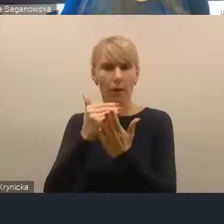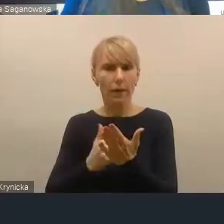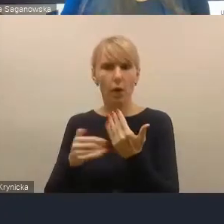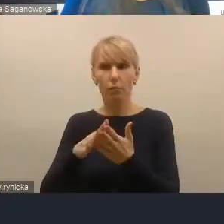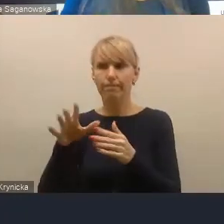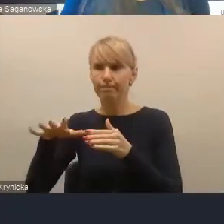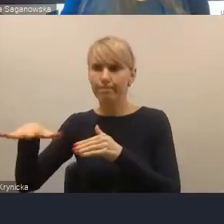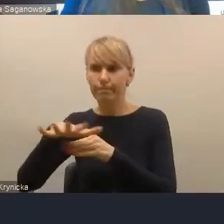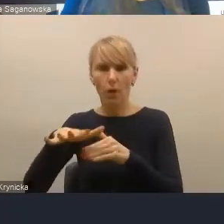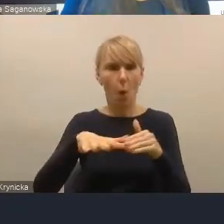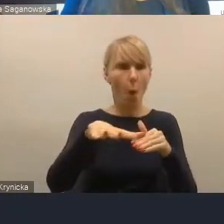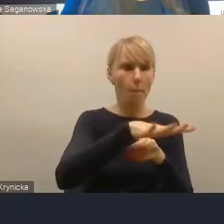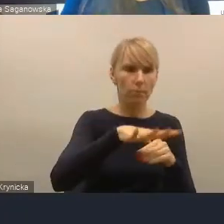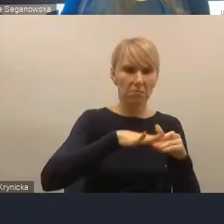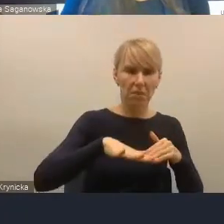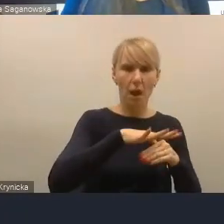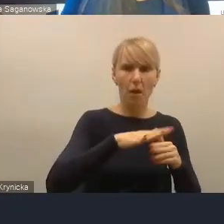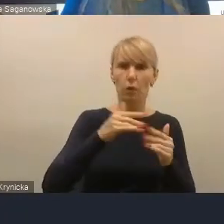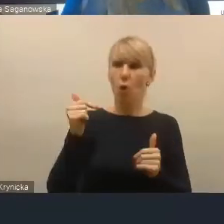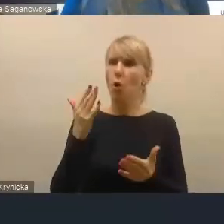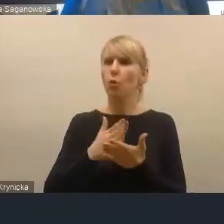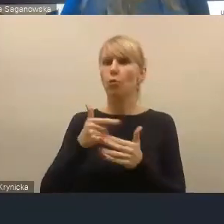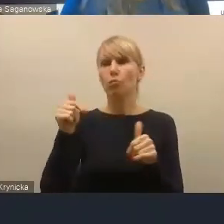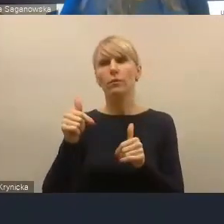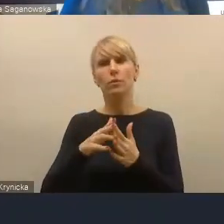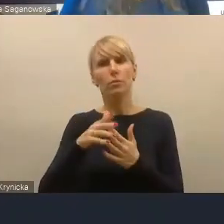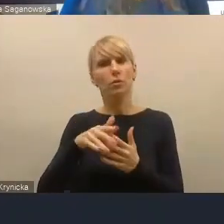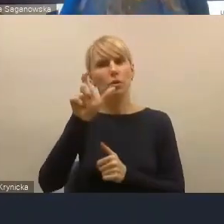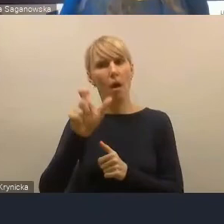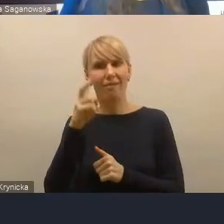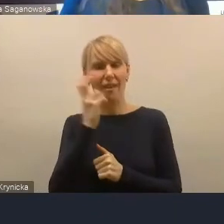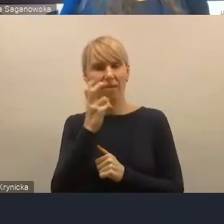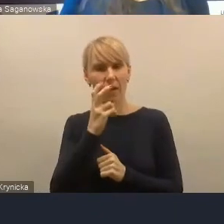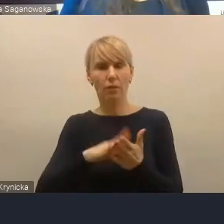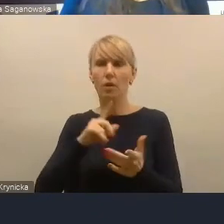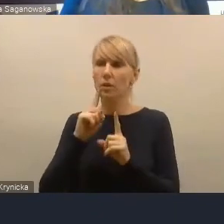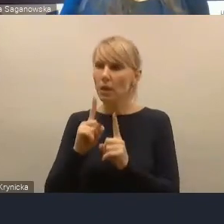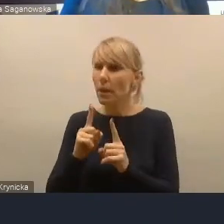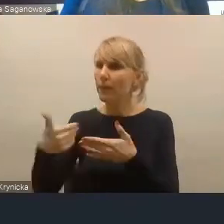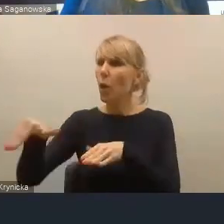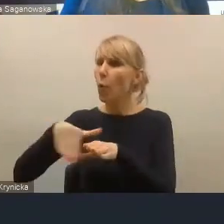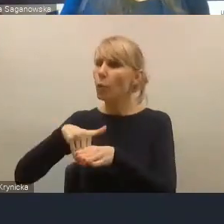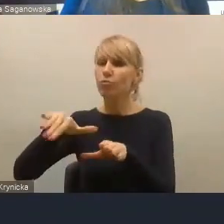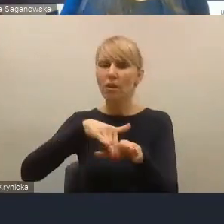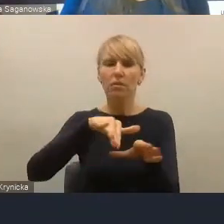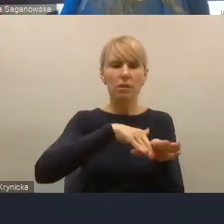powinni już podejmować sami zainteresowani, czyli potencjalni uczestnicy tego obszaru funkcjonalnego.